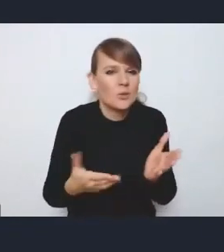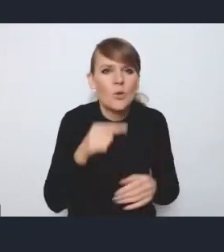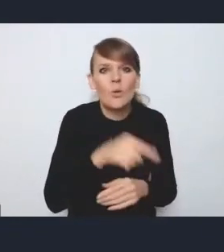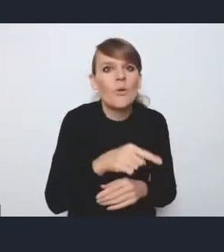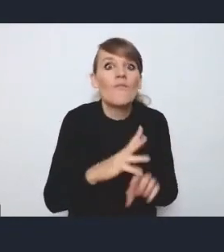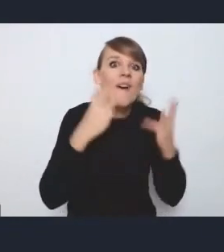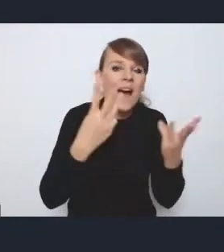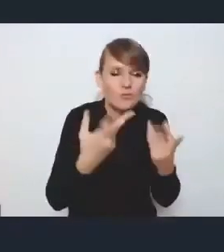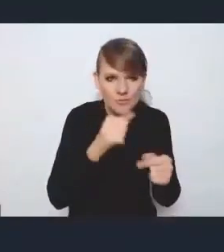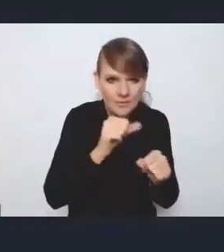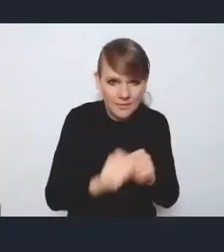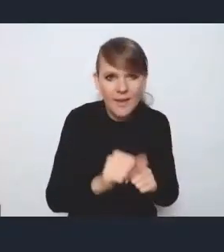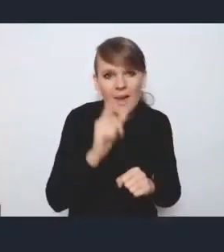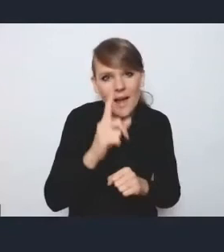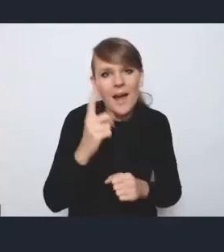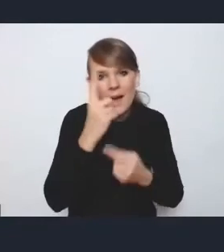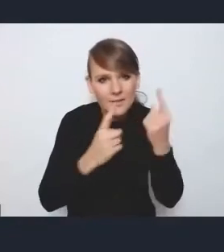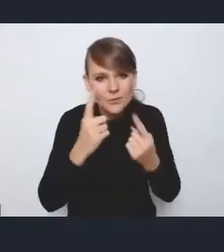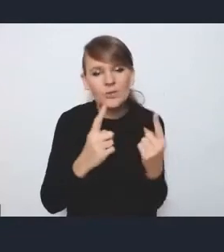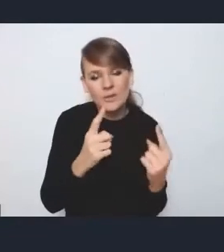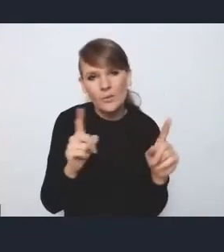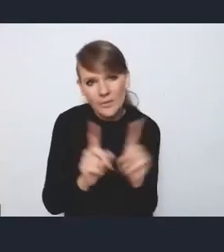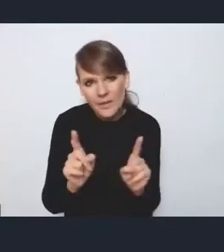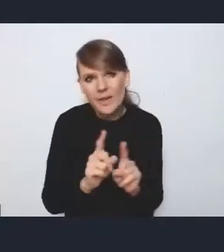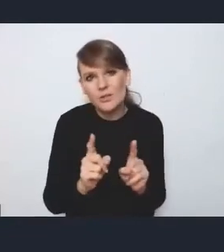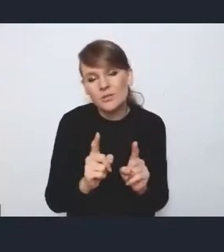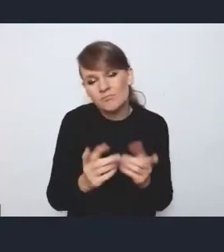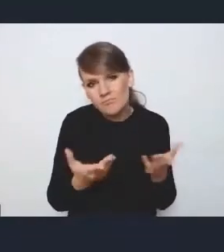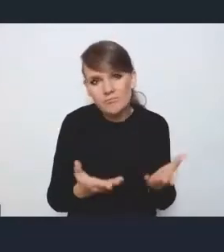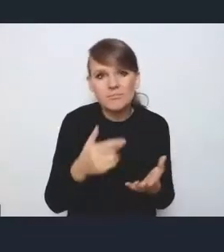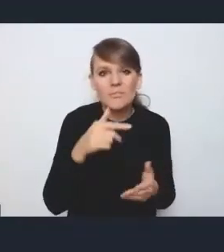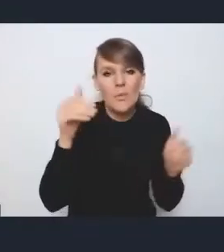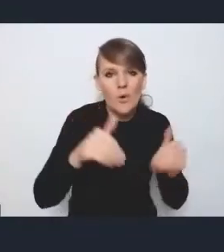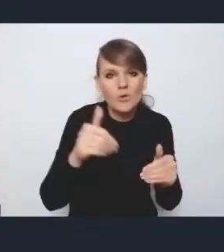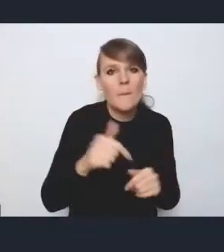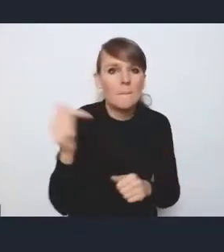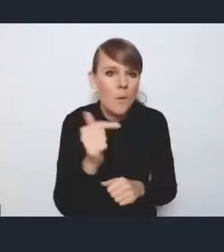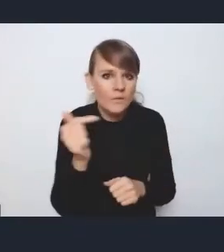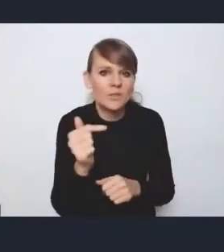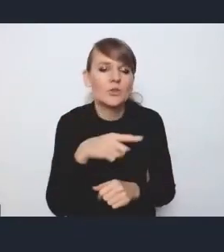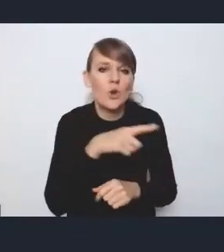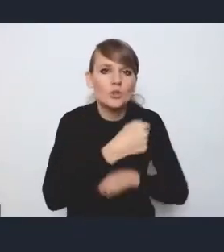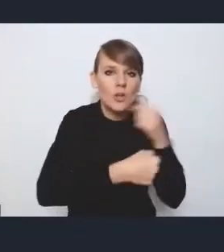aczkolwiek moim zdaniem jest to też jakiś mankament, że być może powinno się bardziej adresować poszczególne działania do konkretnych grup miast.